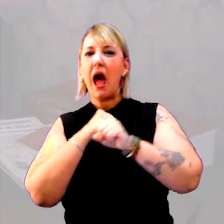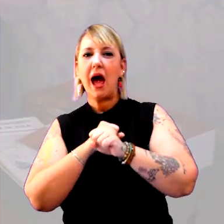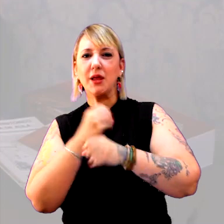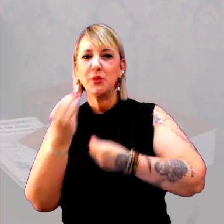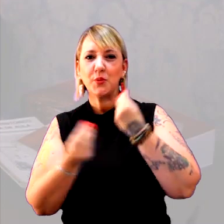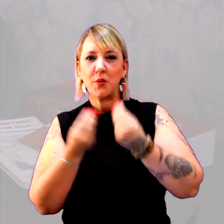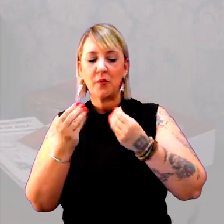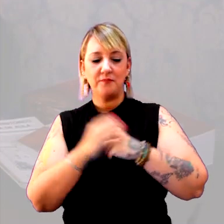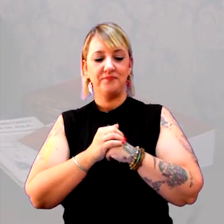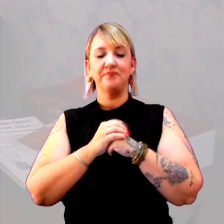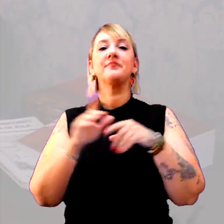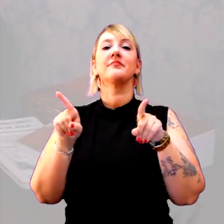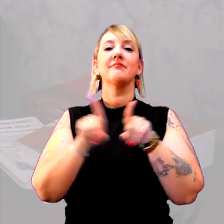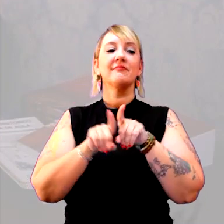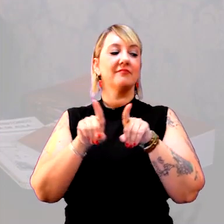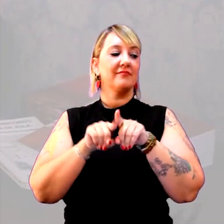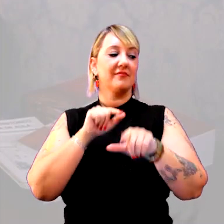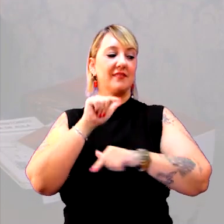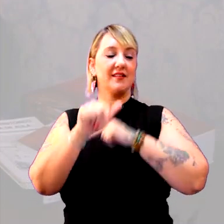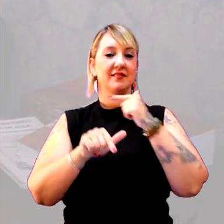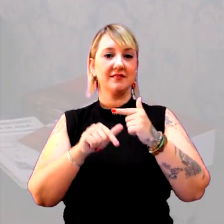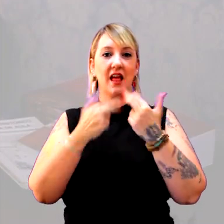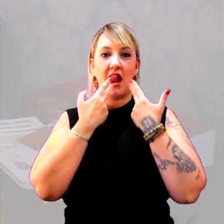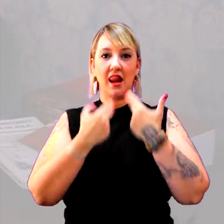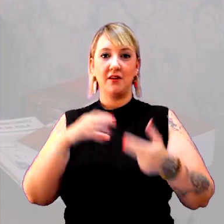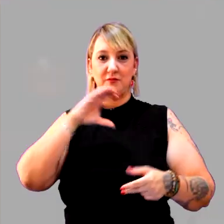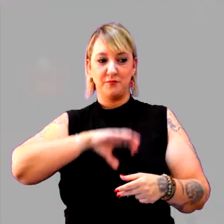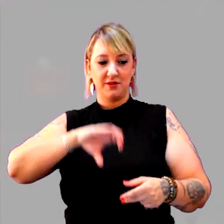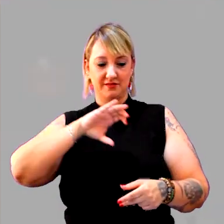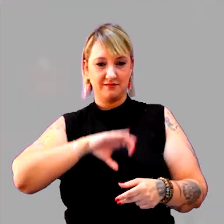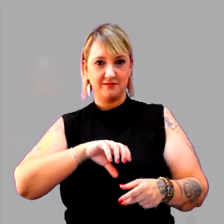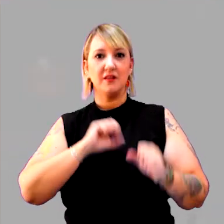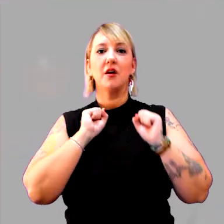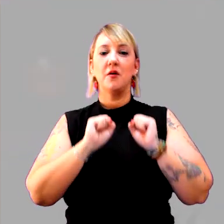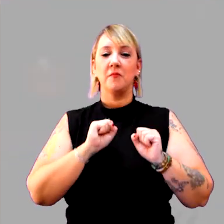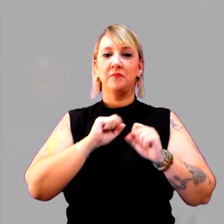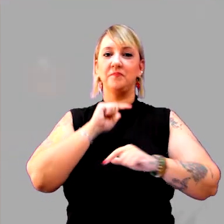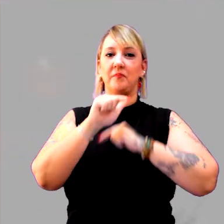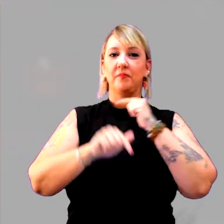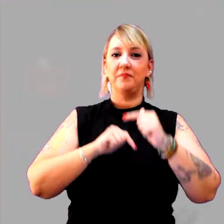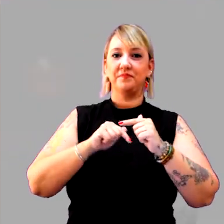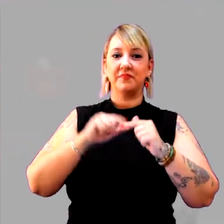Além disso, um trabalho com a língua portuguesa, que pode ser o trabalho com uma história